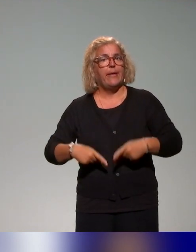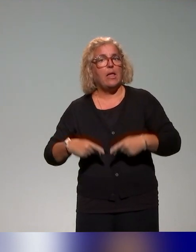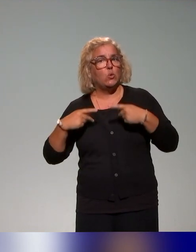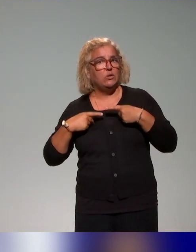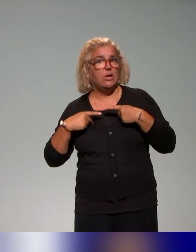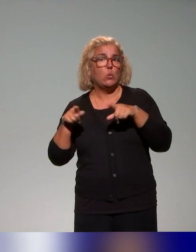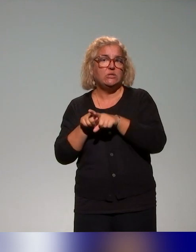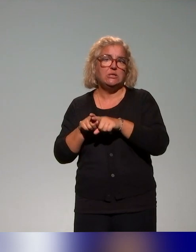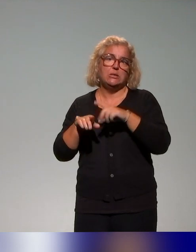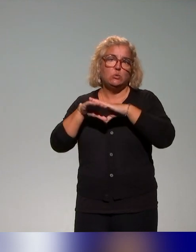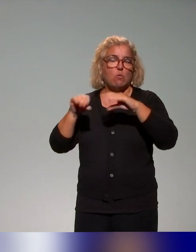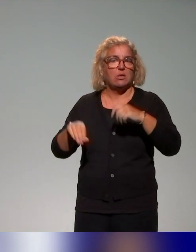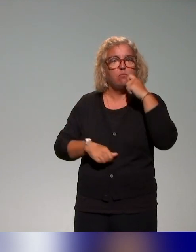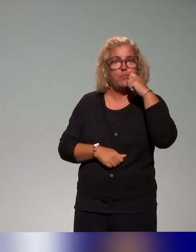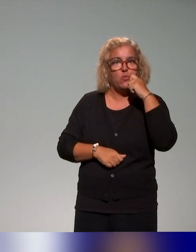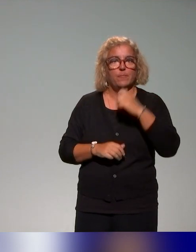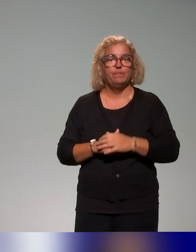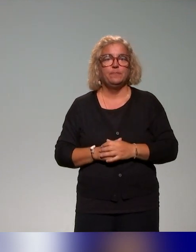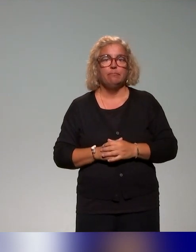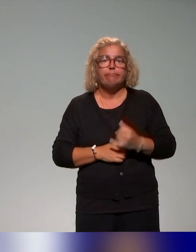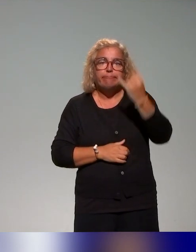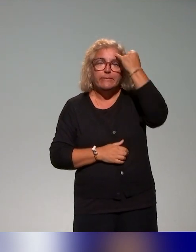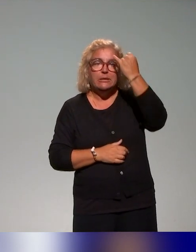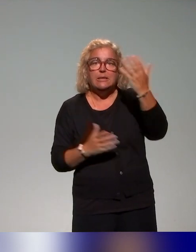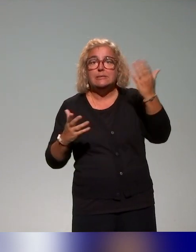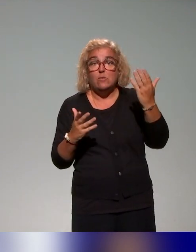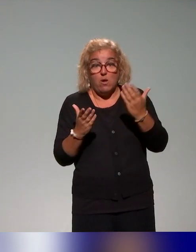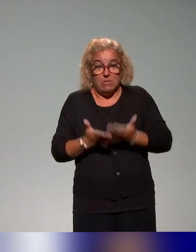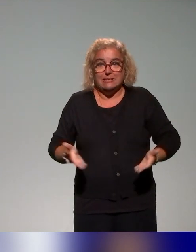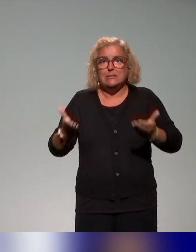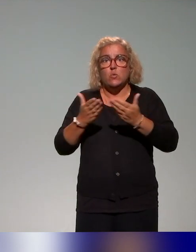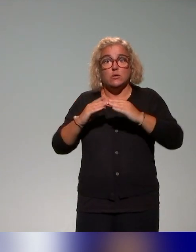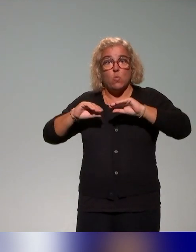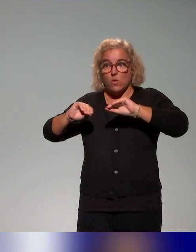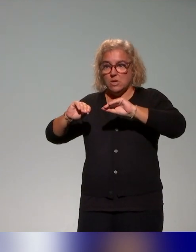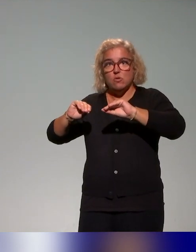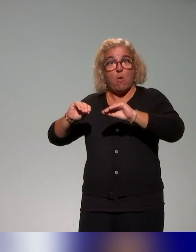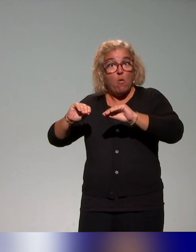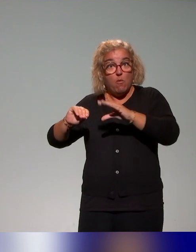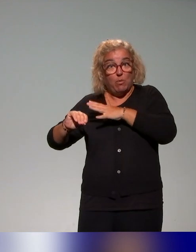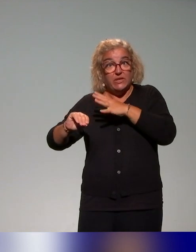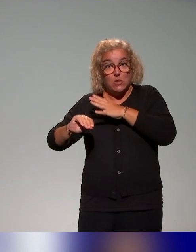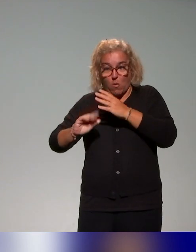Et là, l'idée, c'est vraiment de travailler sur les préoccupations en situation d'enseignement des enseignants et en parallèle de